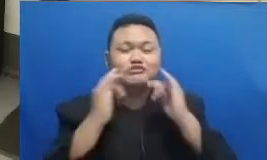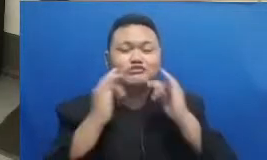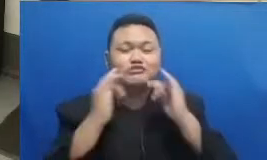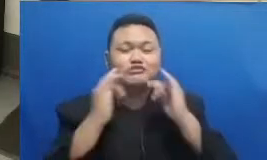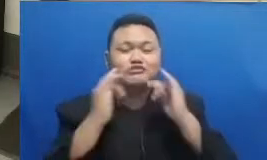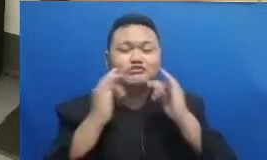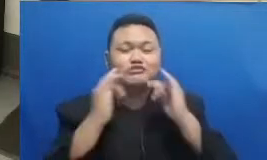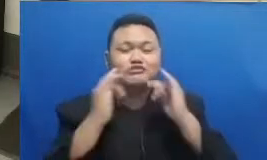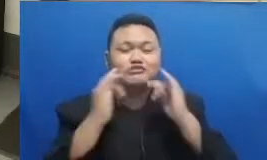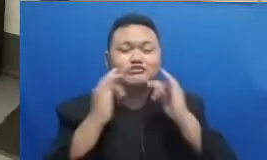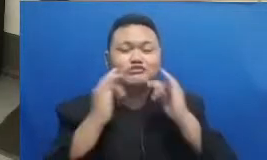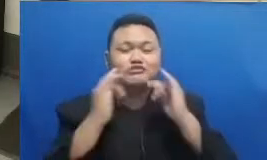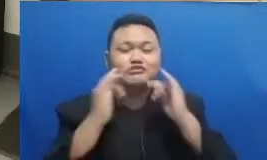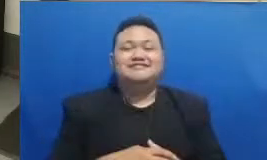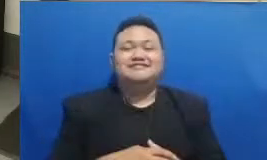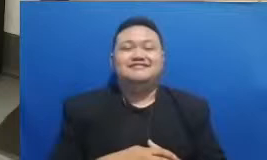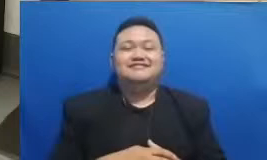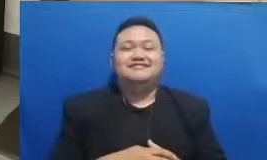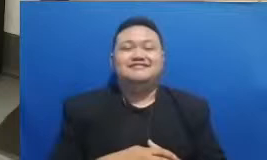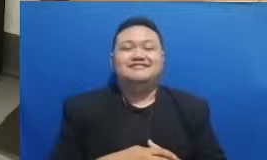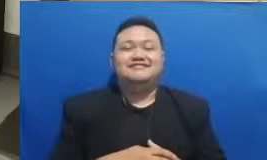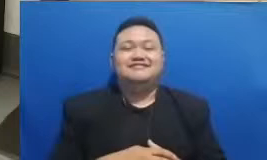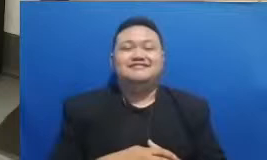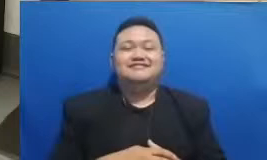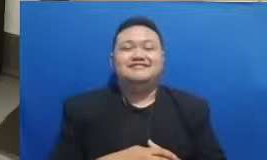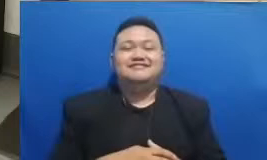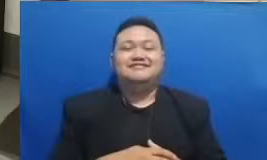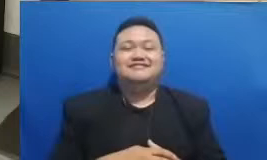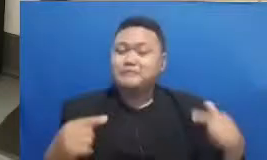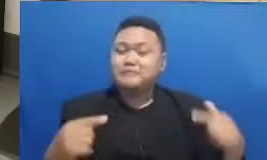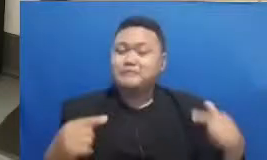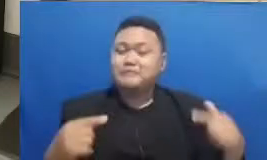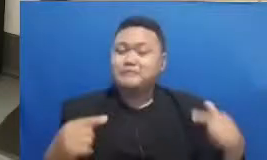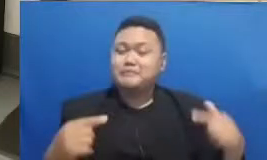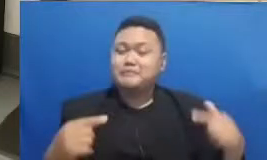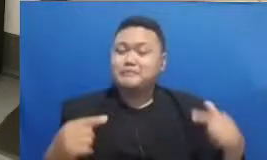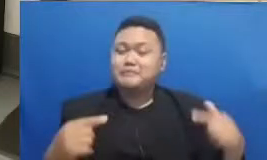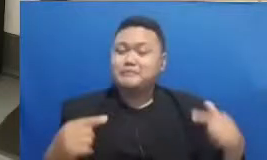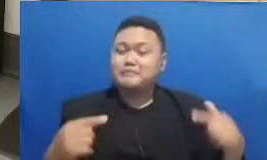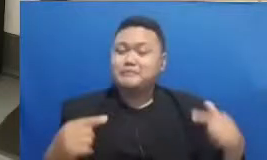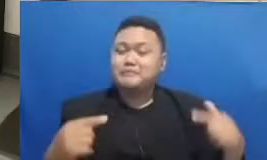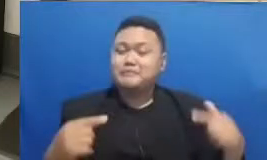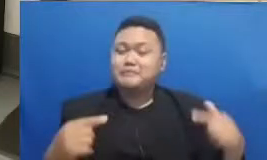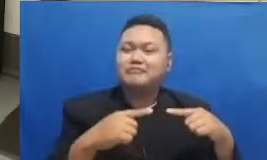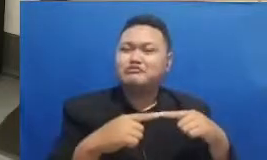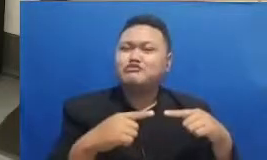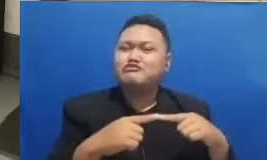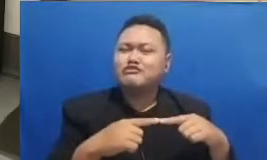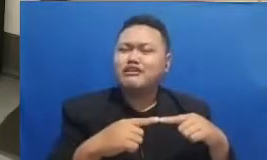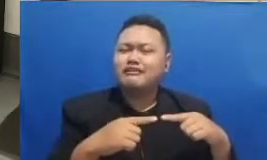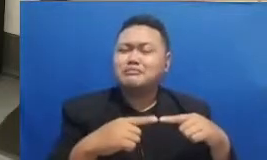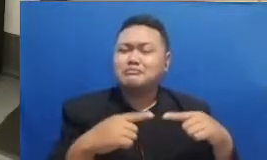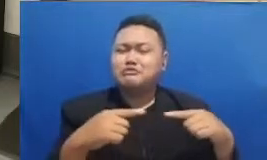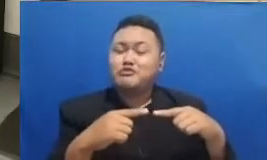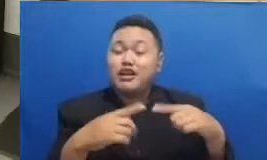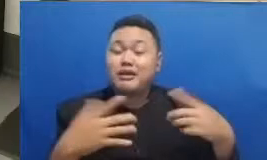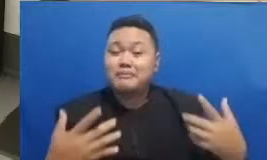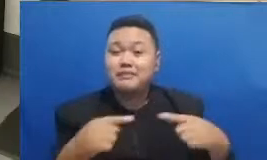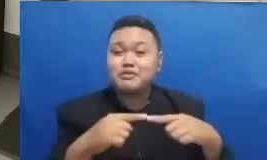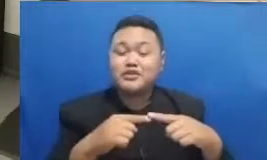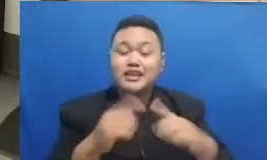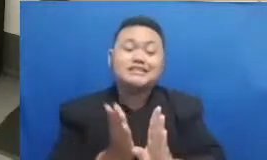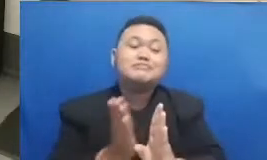qwertz nya ini adalah berhubungan dengan sesuatu yang tadi sudah kita Kemukakan bahwa kita itu